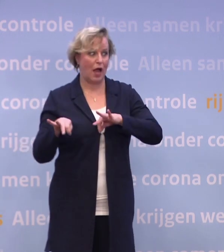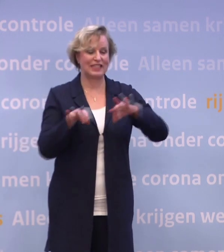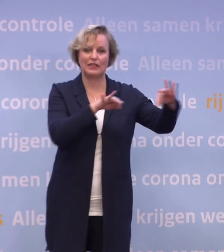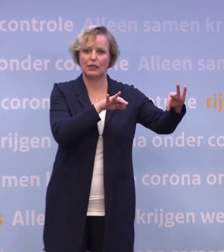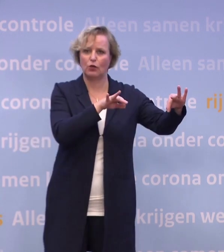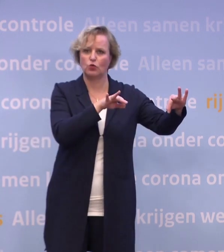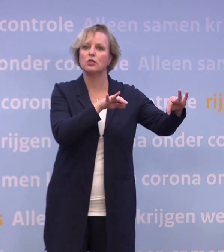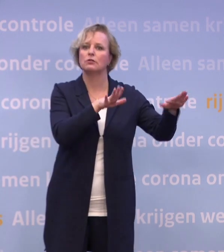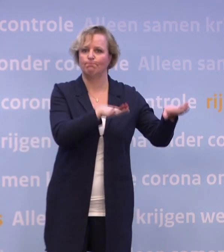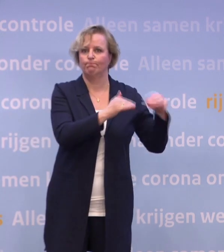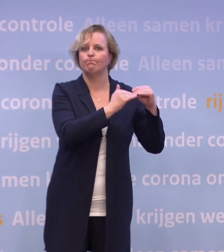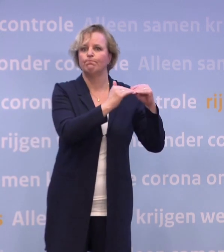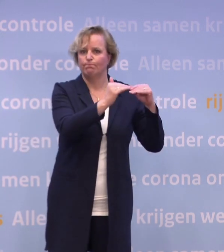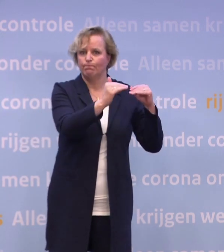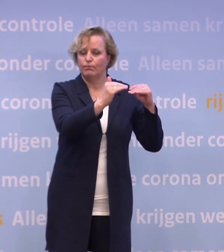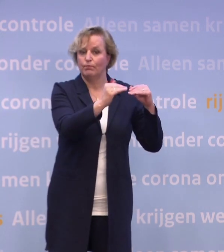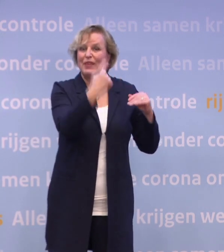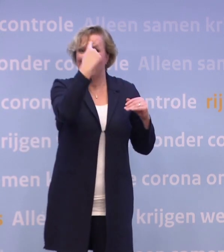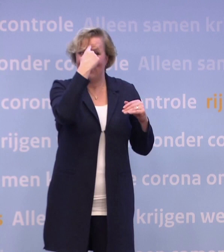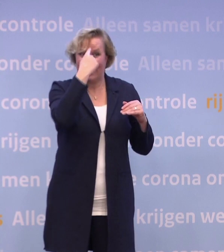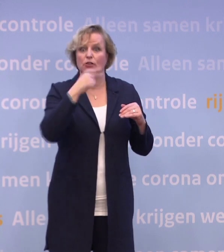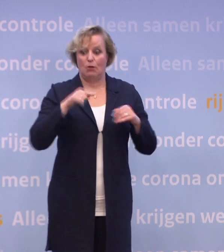En we weten als vandaag het aantal besmettingen stijgt...